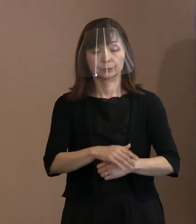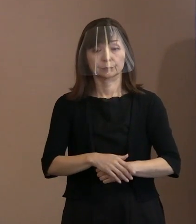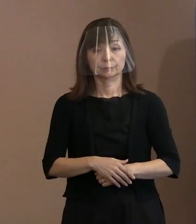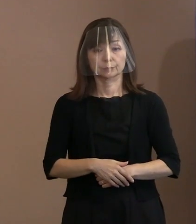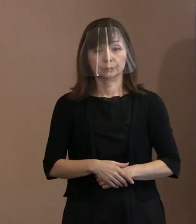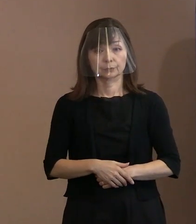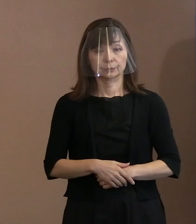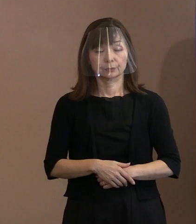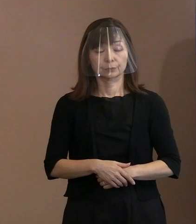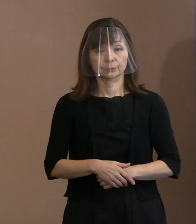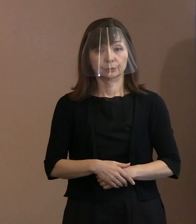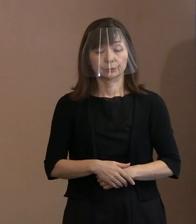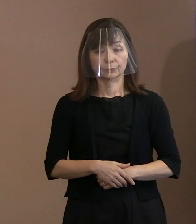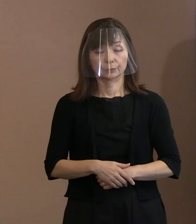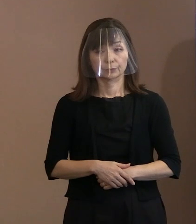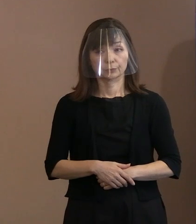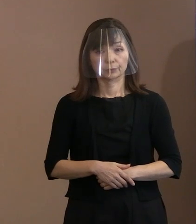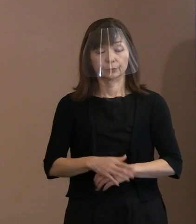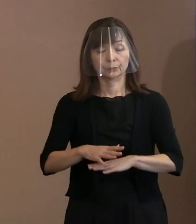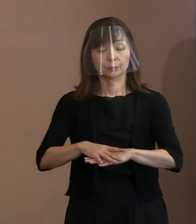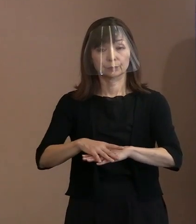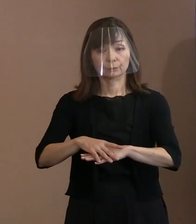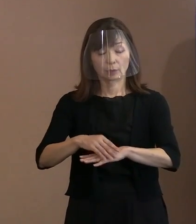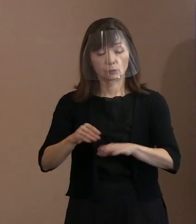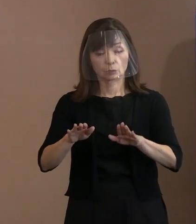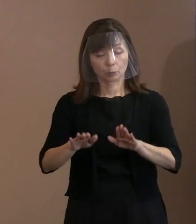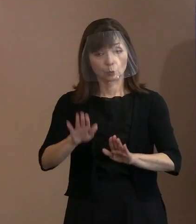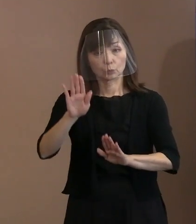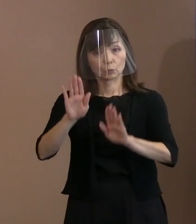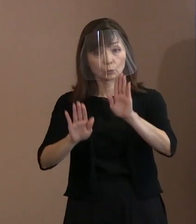まず､現状認識のところですけれども､